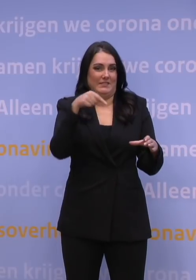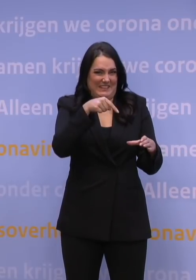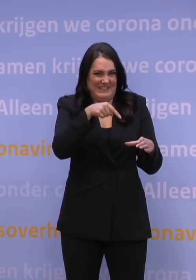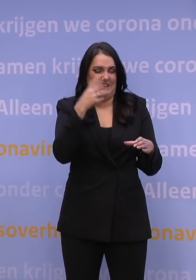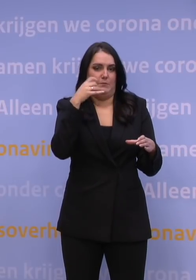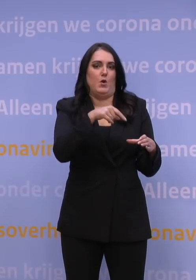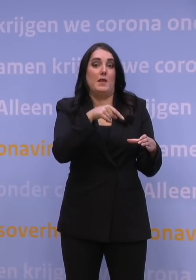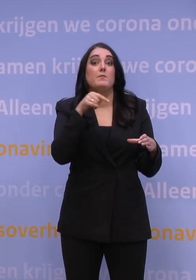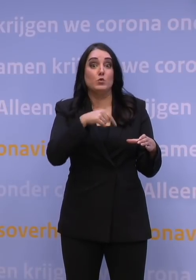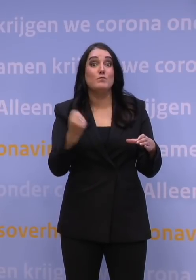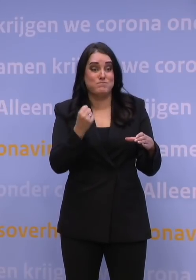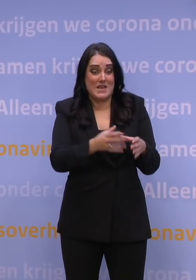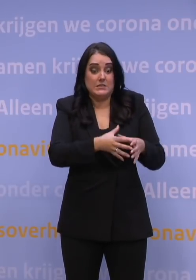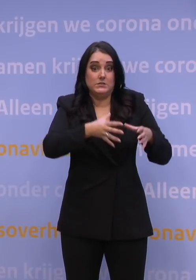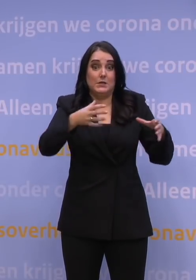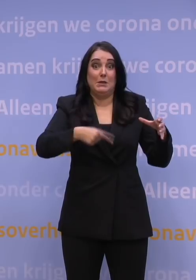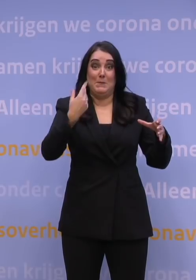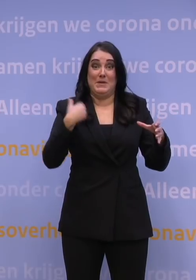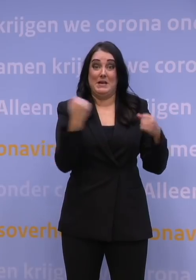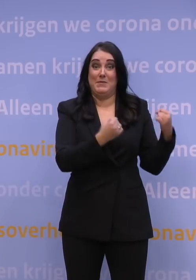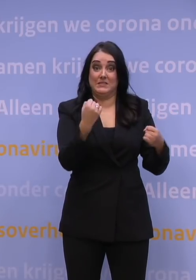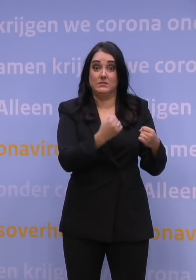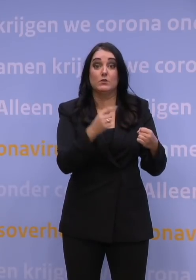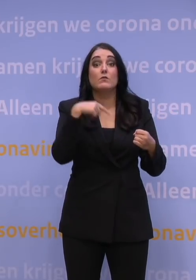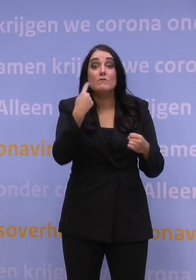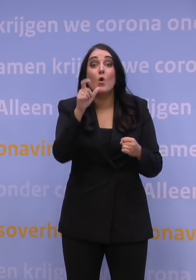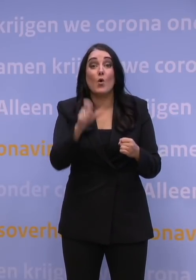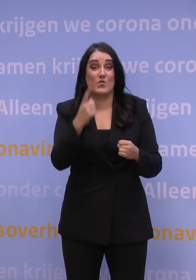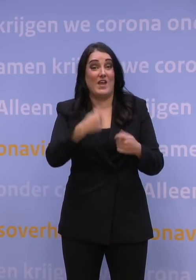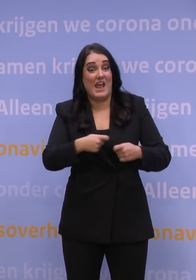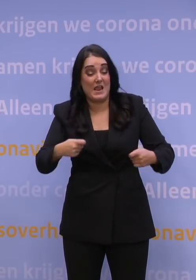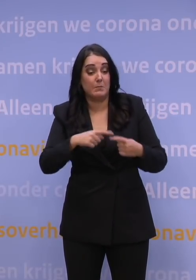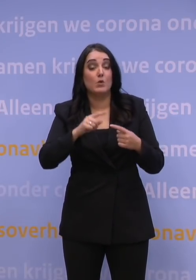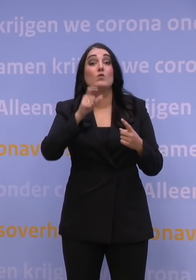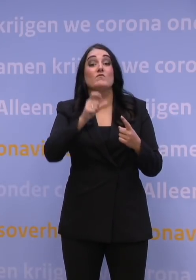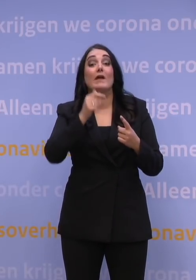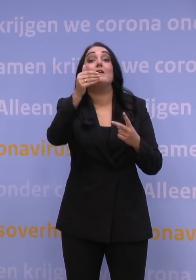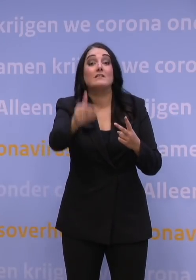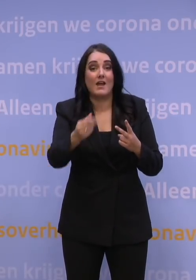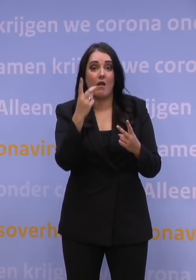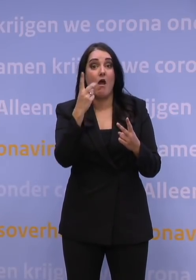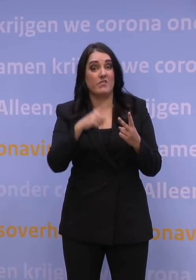Als je kijkt, volgende week zetten we een miljoen prikken, de week erna zo'n 1,5 miljoen prikken. Maar zou u dat willen?